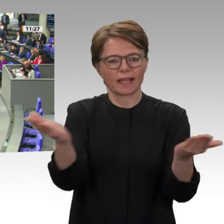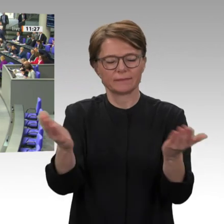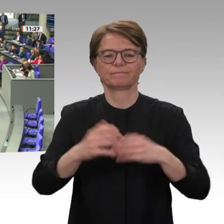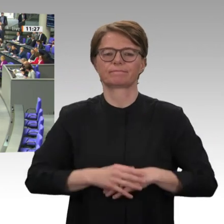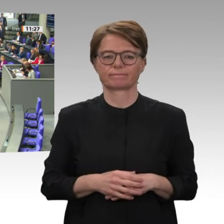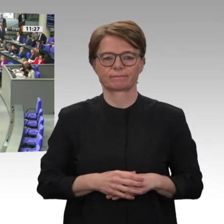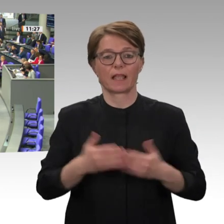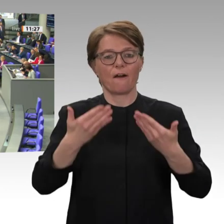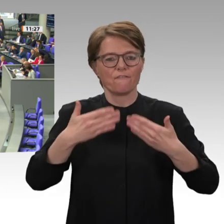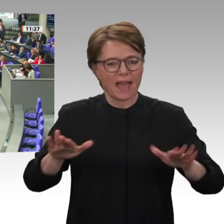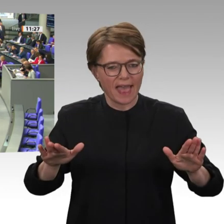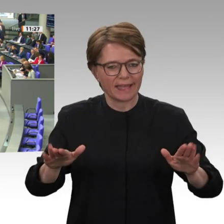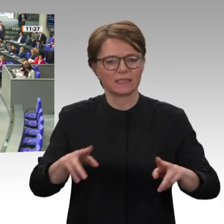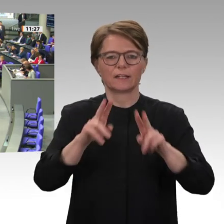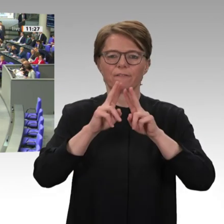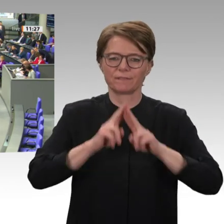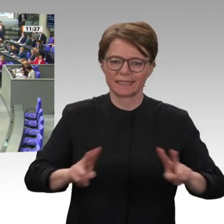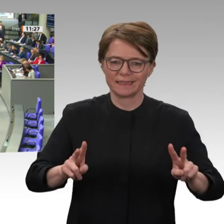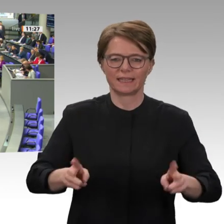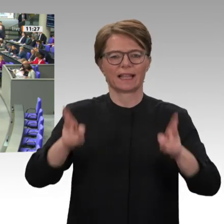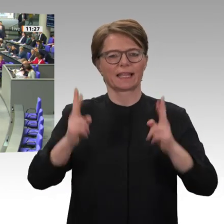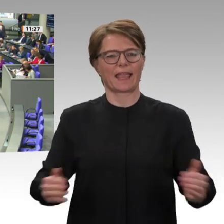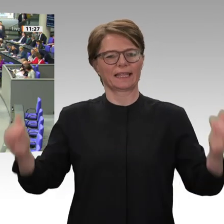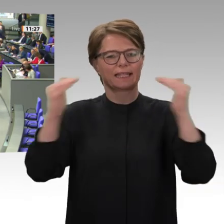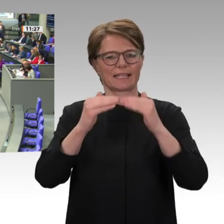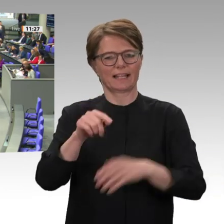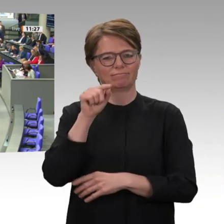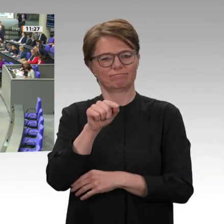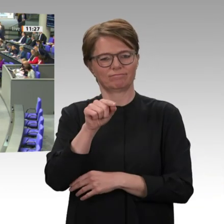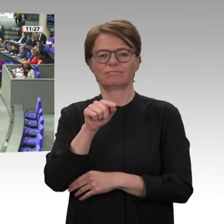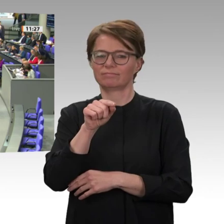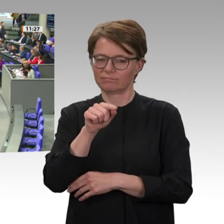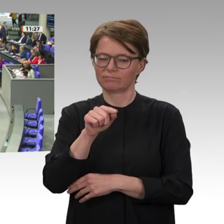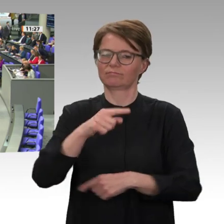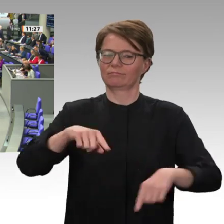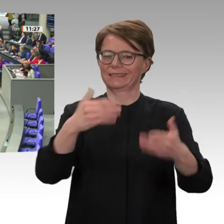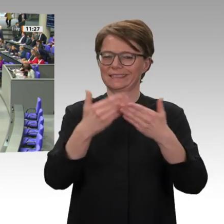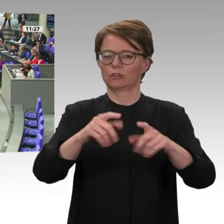auf Spruchbändern, Mauern und Wänden, als ich im September den Sudan besucht habe.